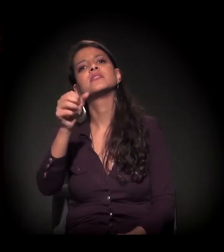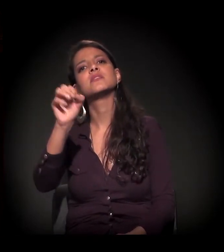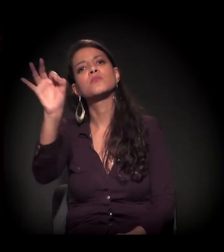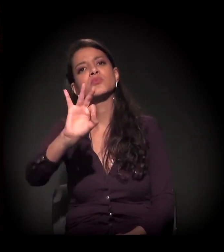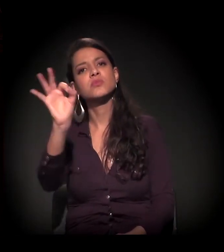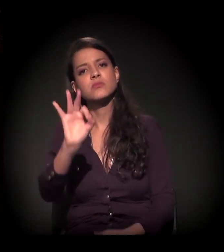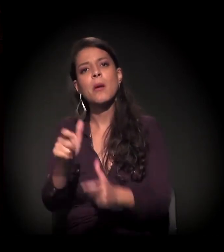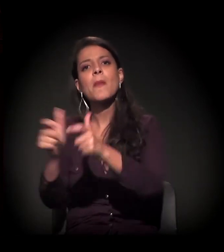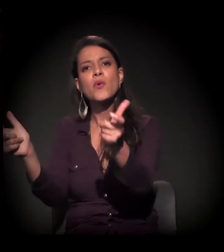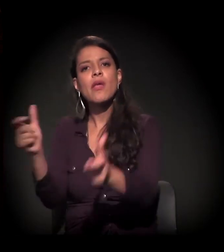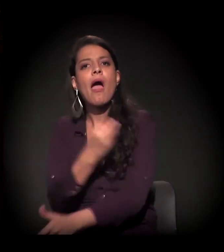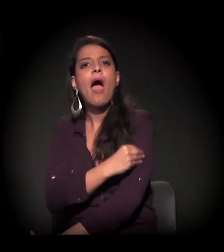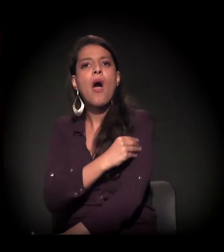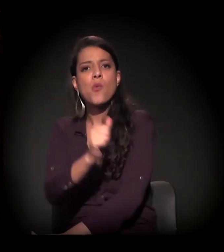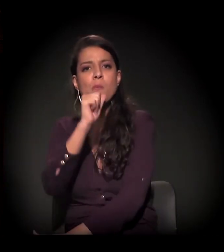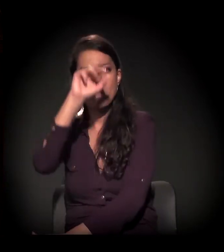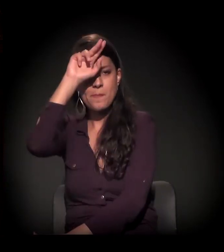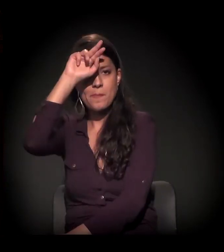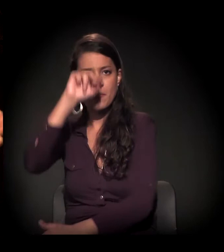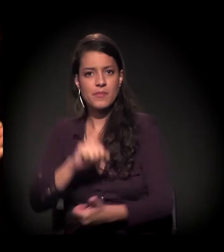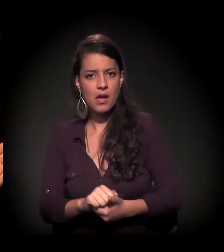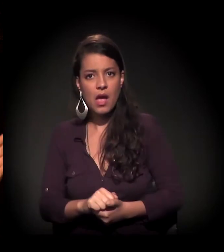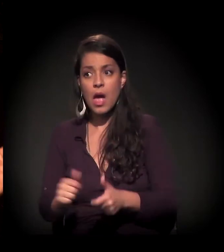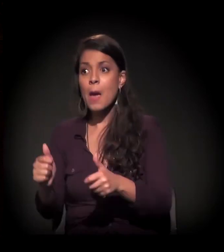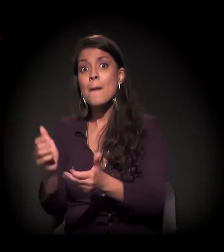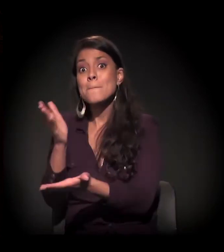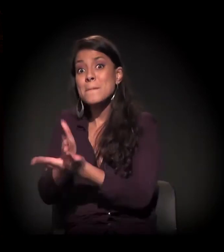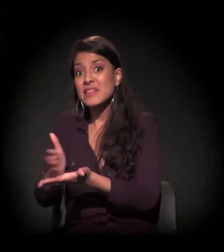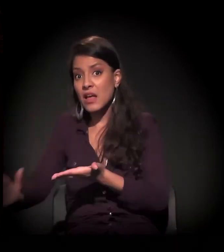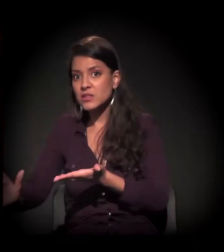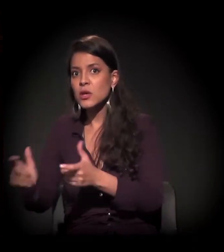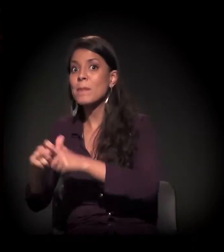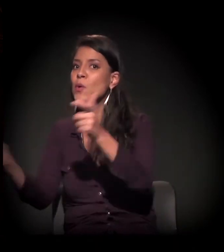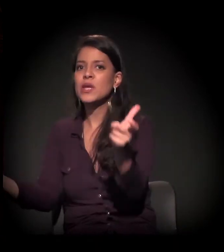Boa parte, metade ou a maioria, não faz uso do craque, é do álcool.